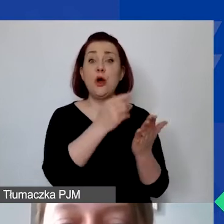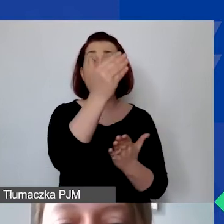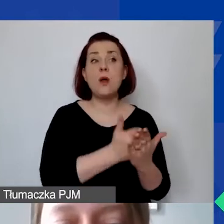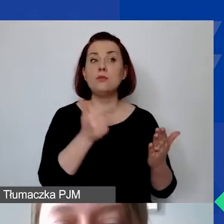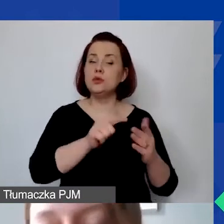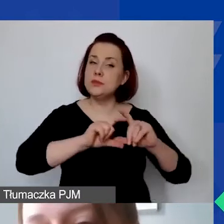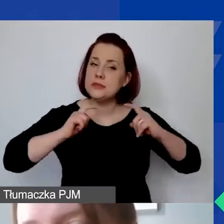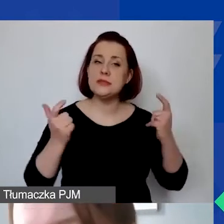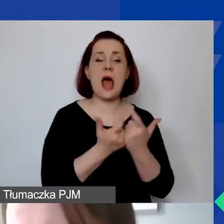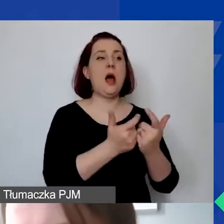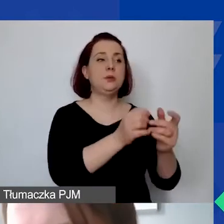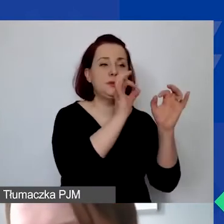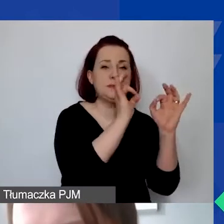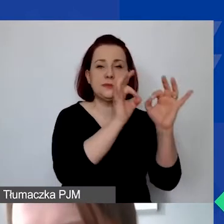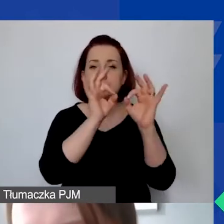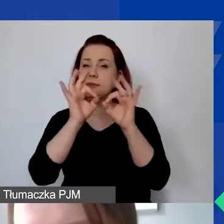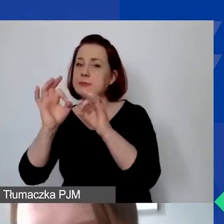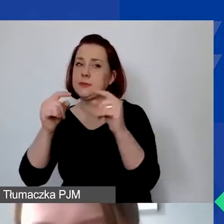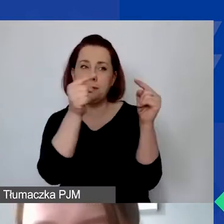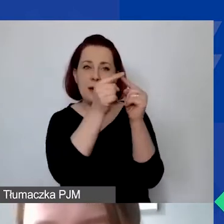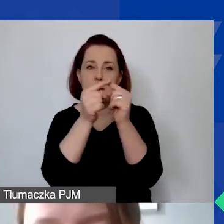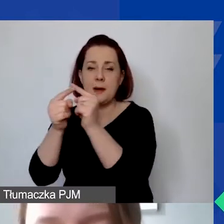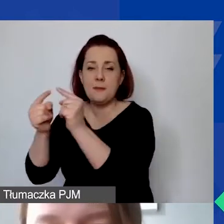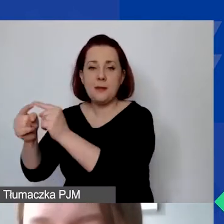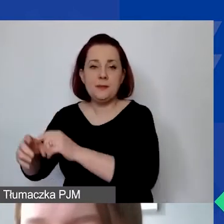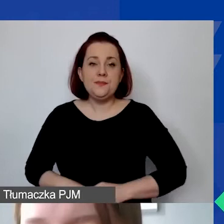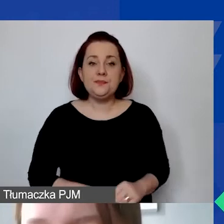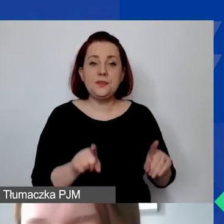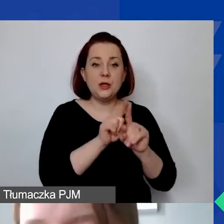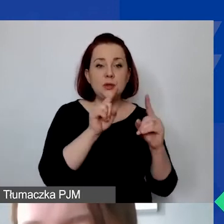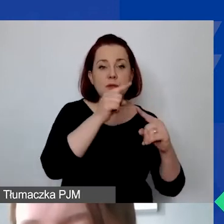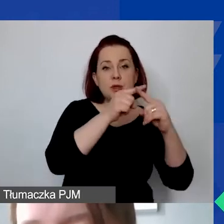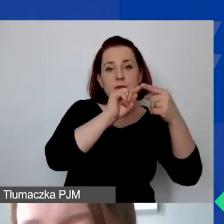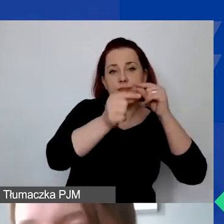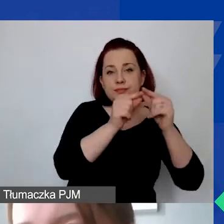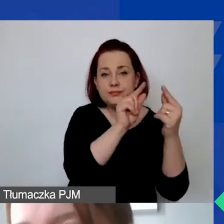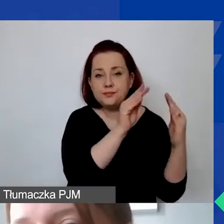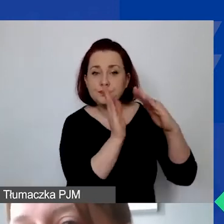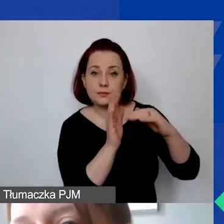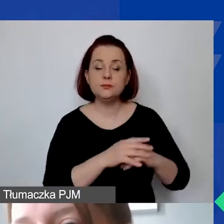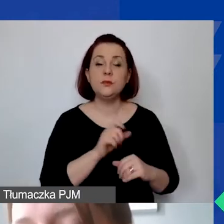Tutaj asteryskiem zaznaczyłam, że ten sam projekt finansowany z innych źródeł